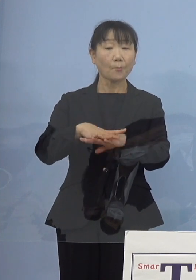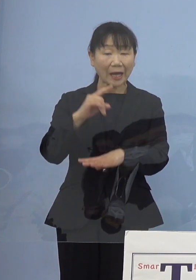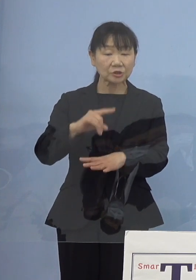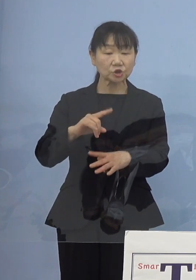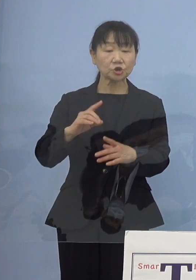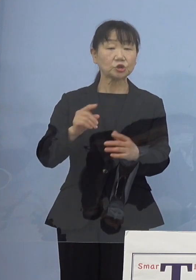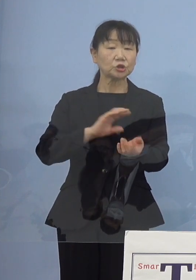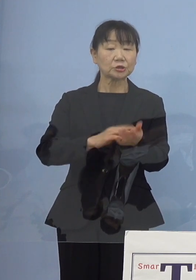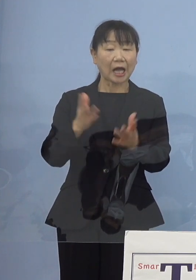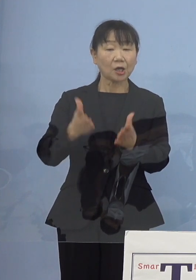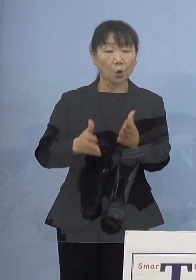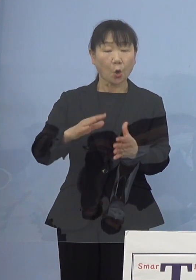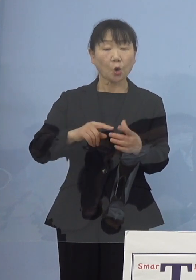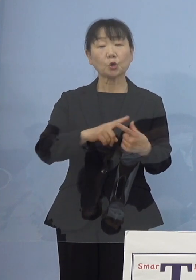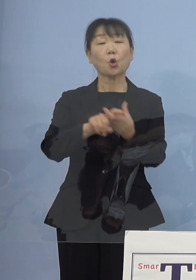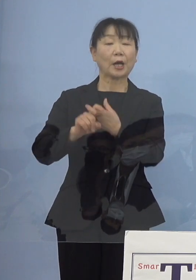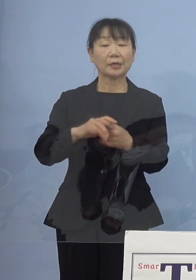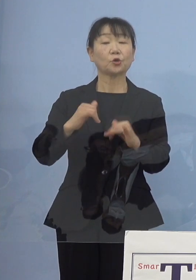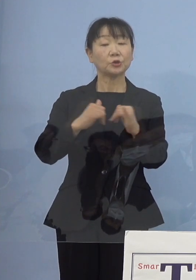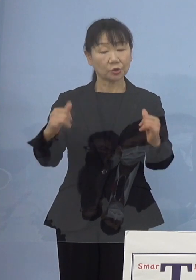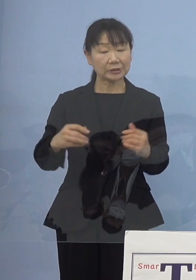そうした人員の話を申し上げて